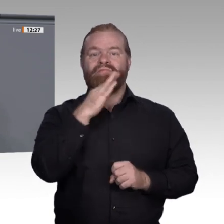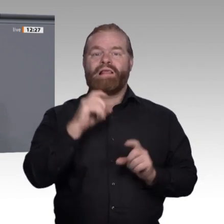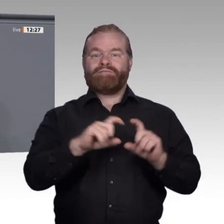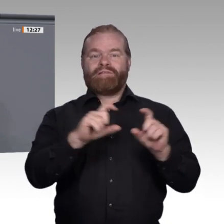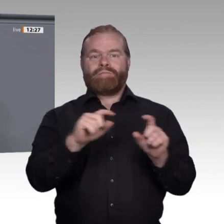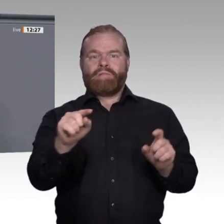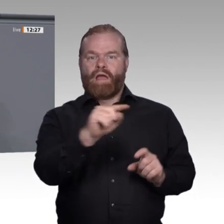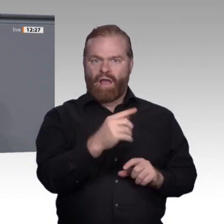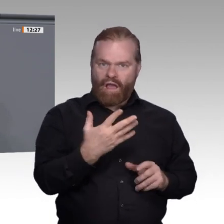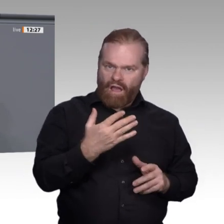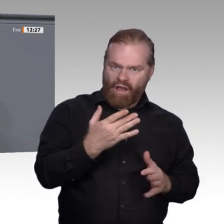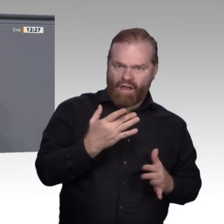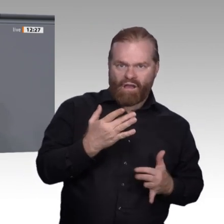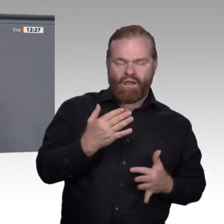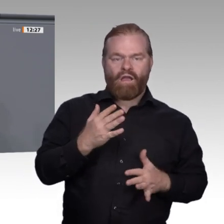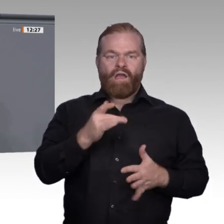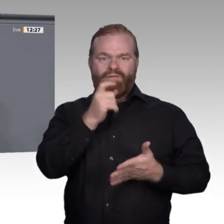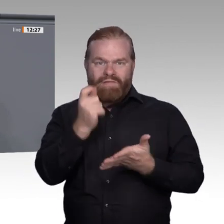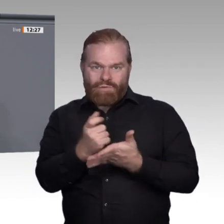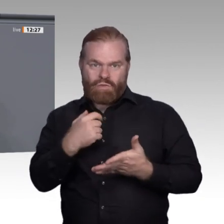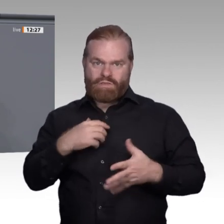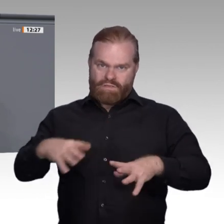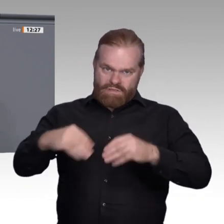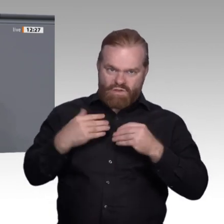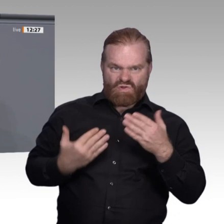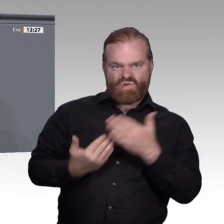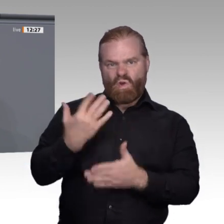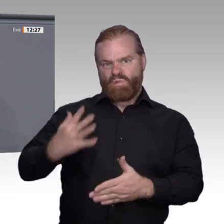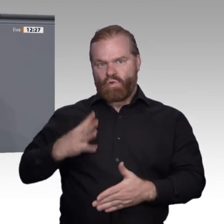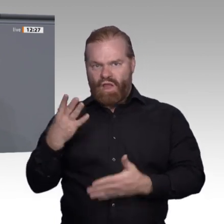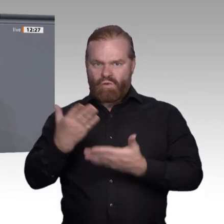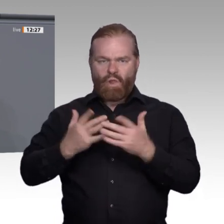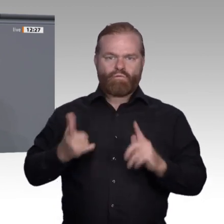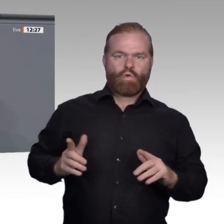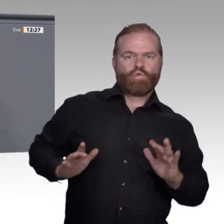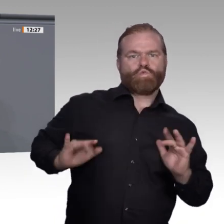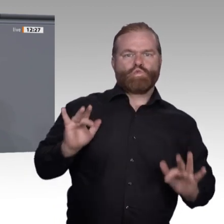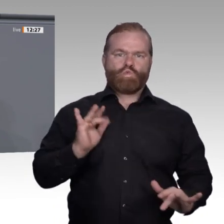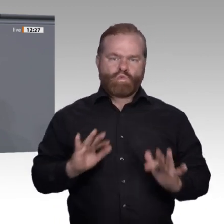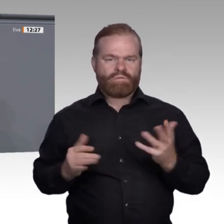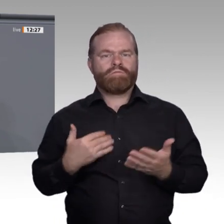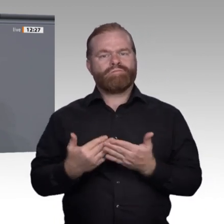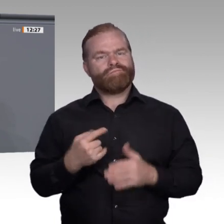Das darf kein Privileg der Arbeitgeber sein. Denn Fakt ist: Führungskräfte bekommen